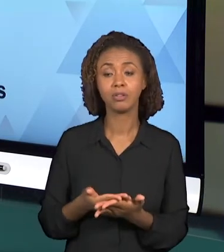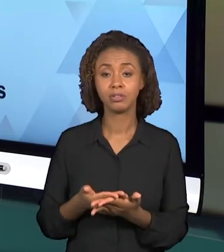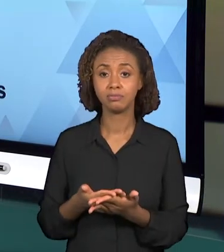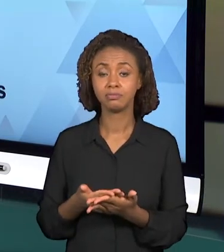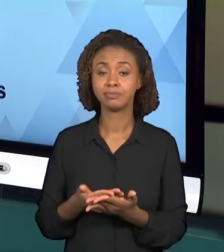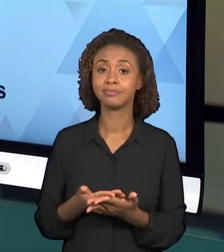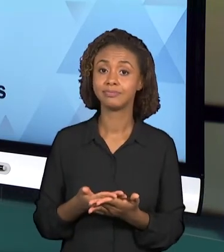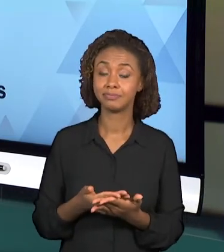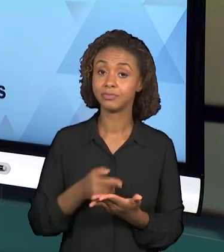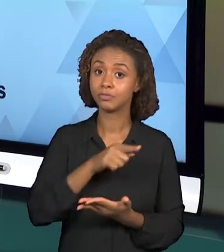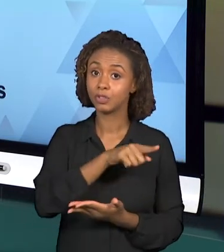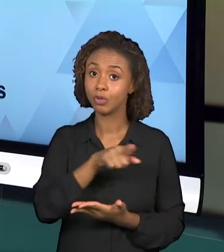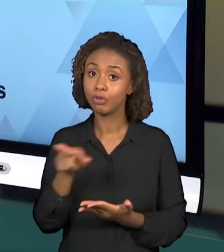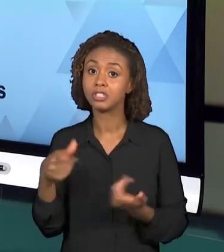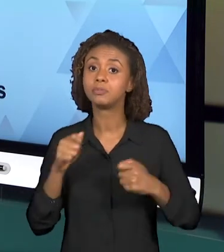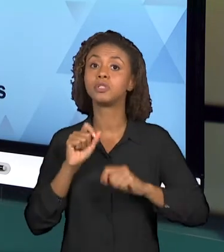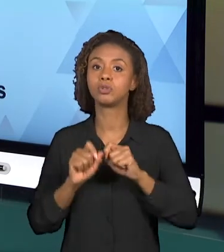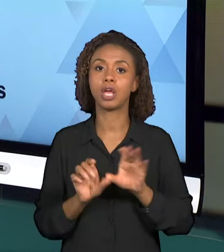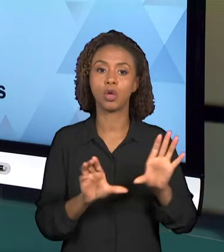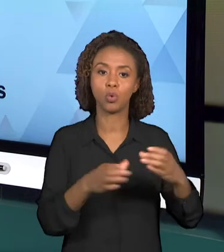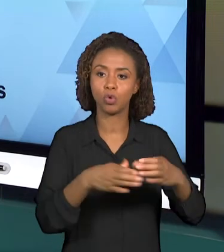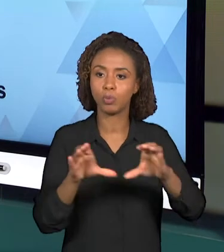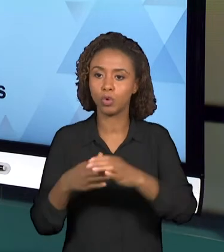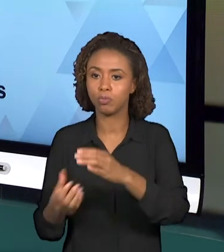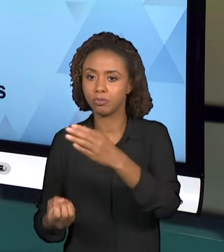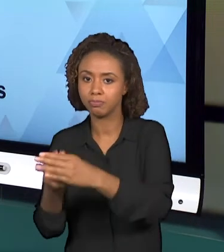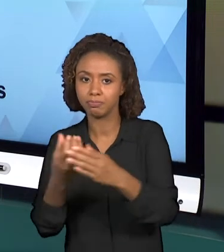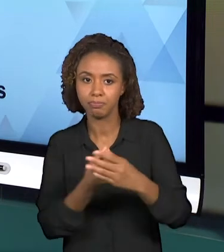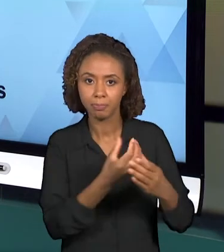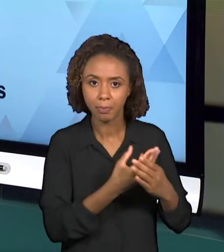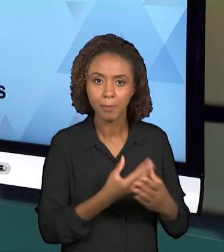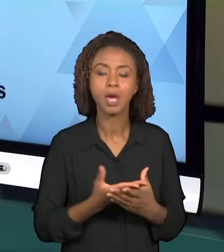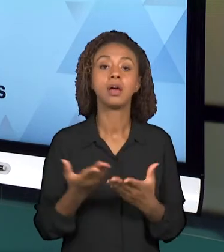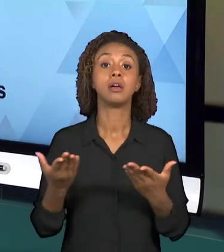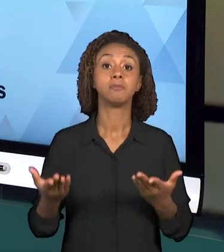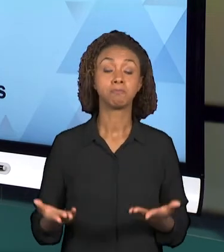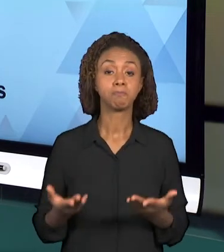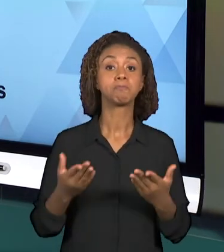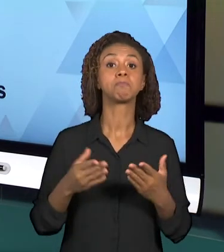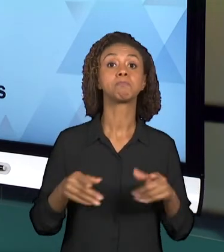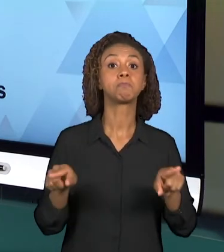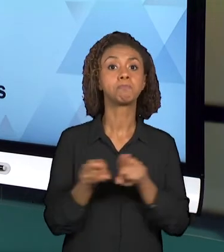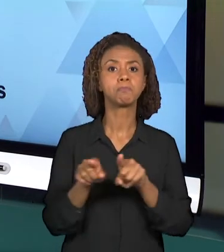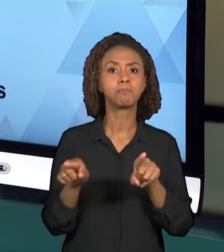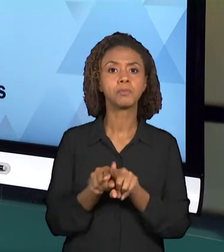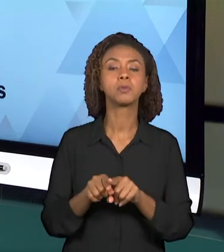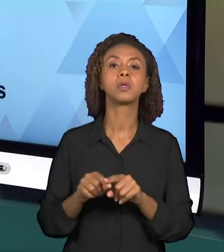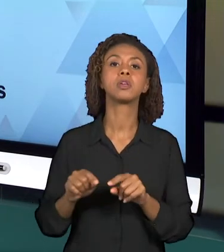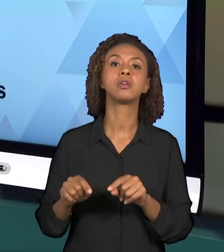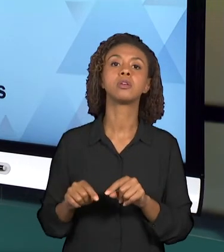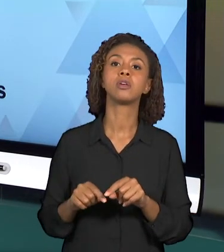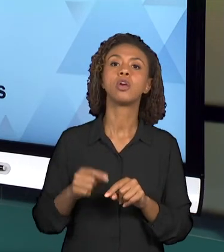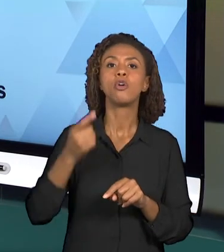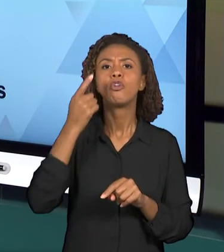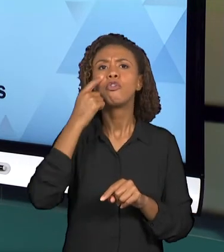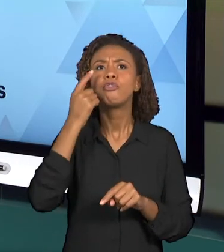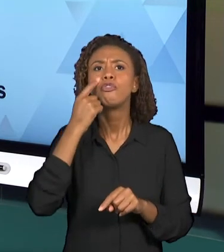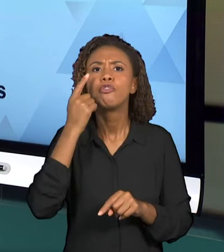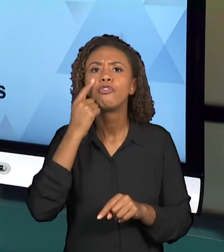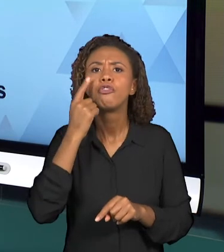GRUPOS, ANOTAR AS PRINCIPAIS QUESTÕES QUE APARECEM AO ANALISAR OS DOCUMENTOS E AS